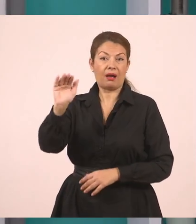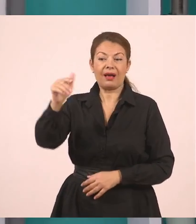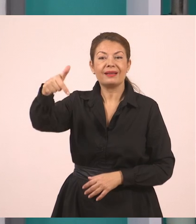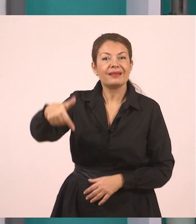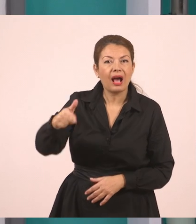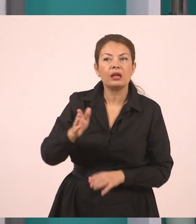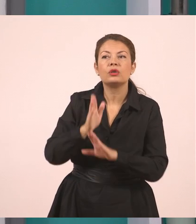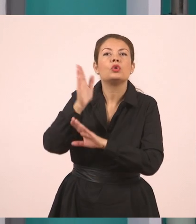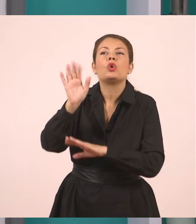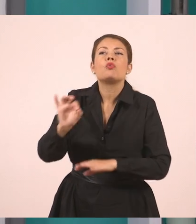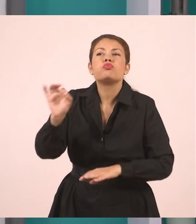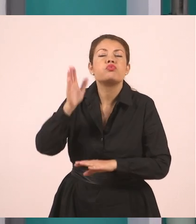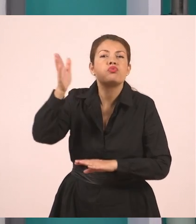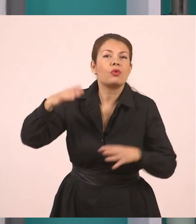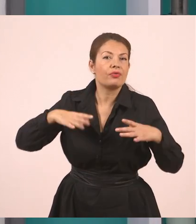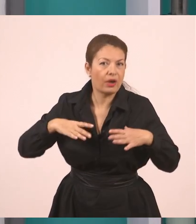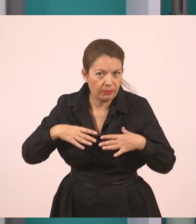και αυτός είπε πως θα πάει στο χωριό του.